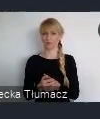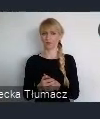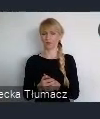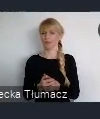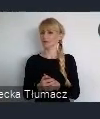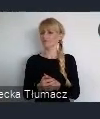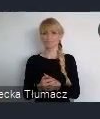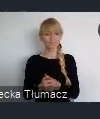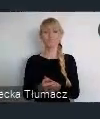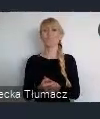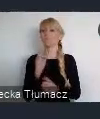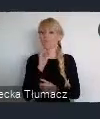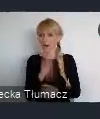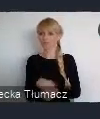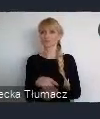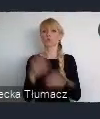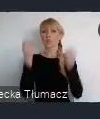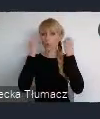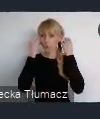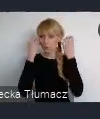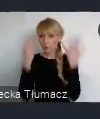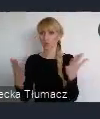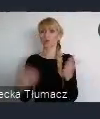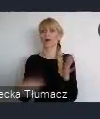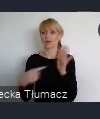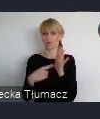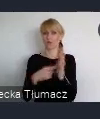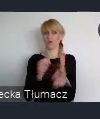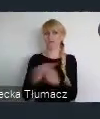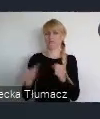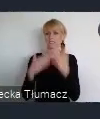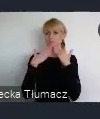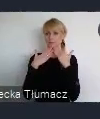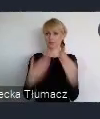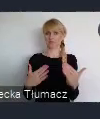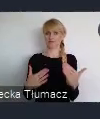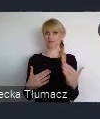Właśnie kultura i stawianie na kulturę, powoduje to, że spostrzeganie miasta jest zupełnie inne.